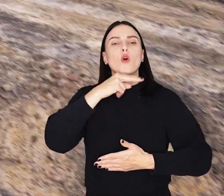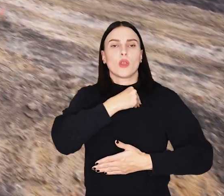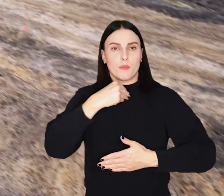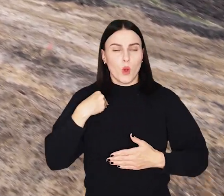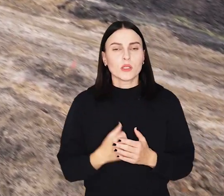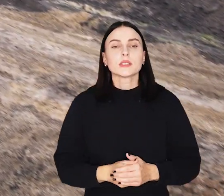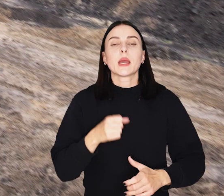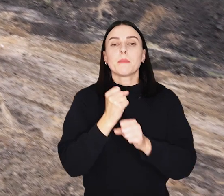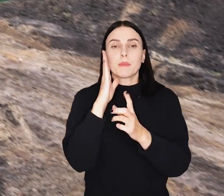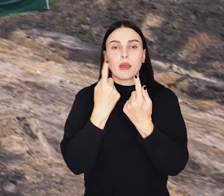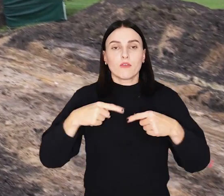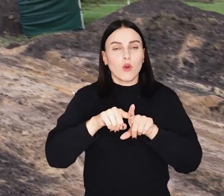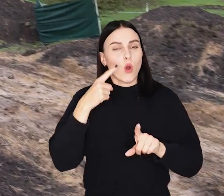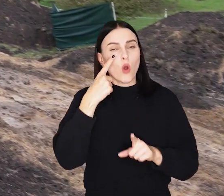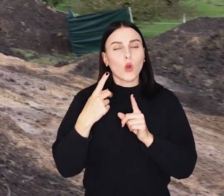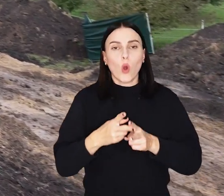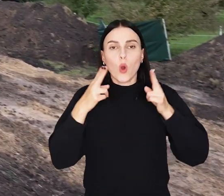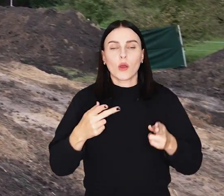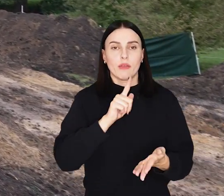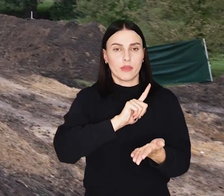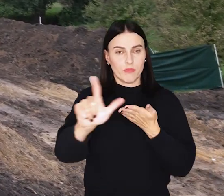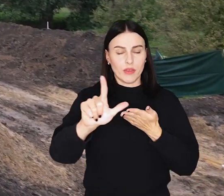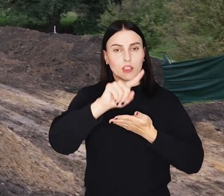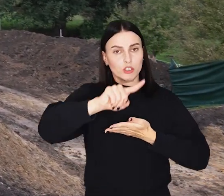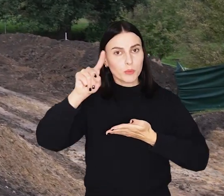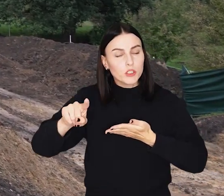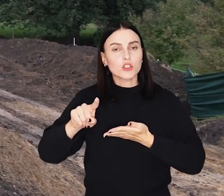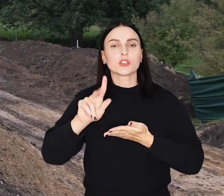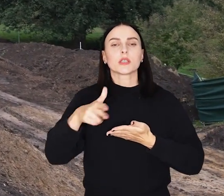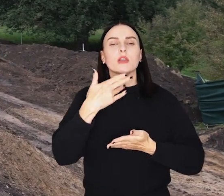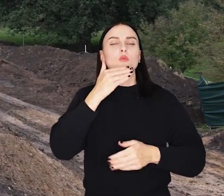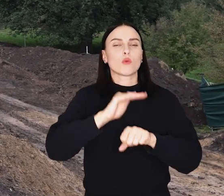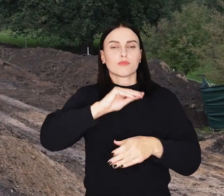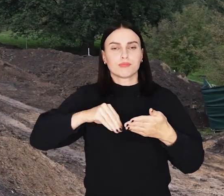Prace mają zostać zrealizowane w ciągu 12 miesięcy od podpisania umowy.